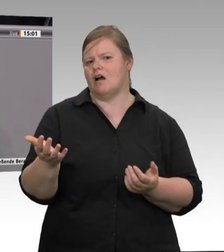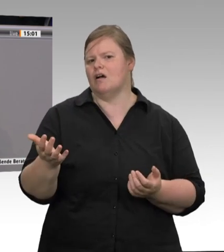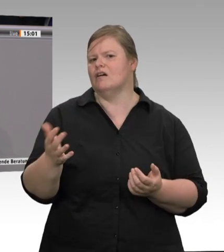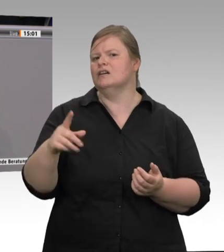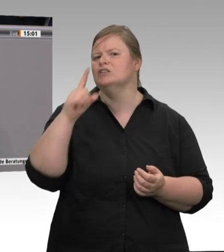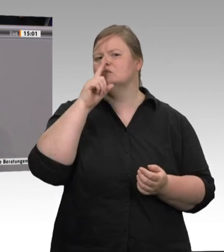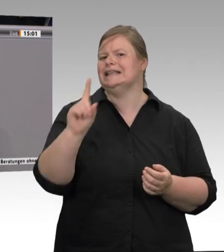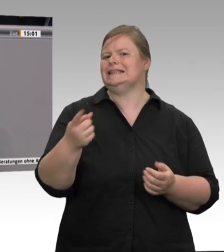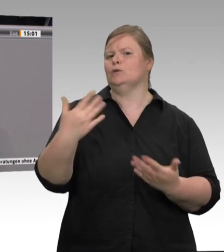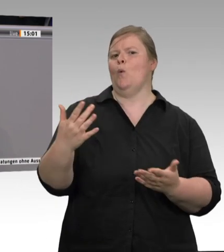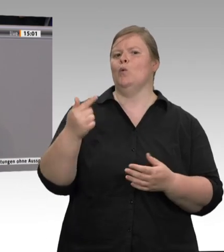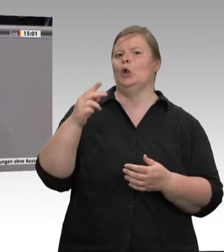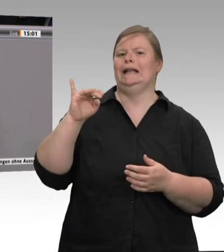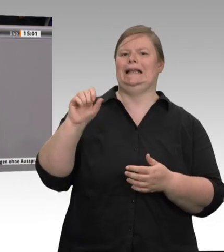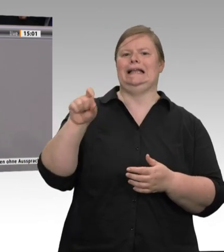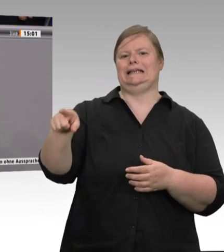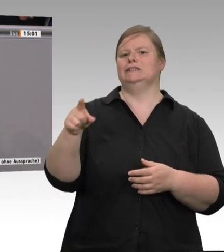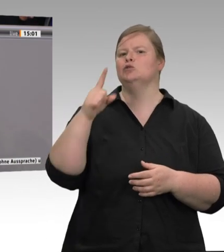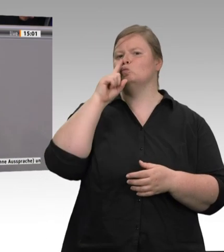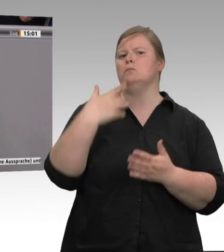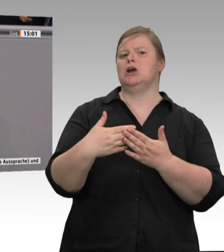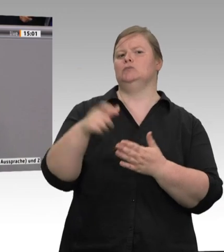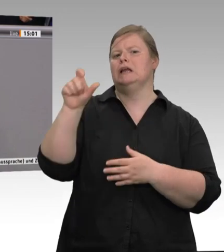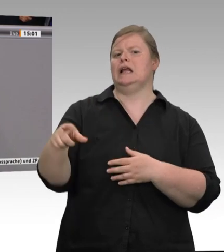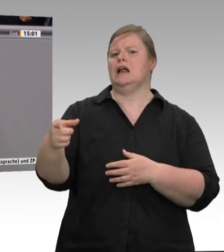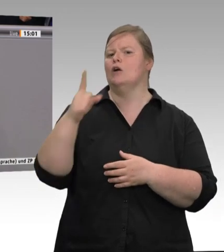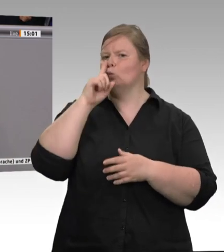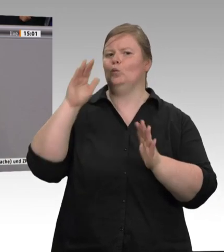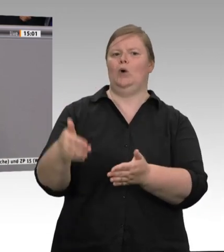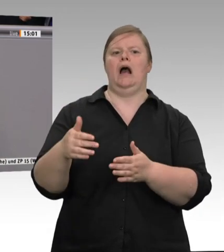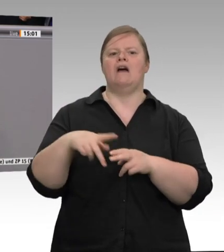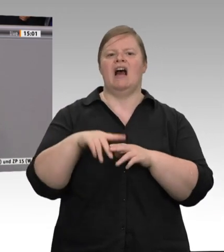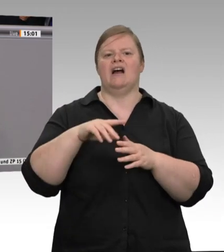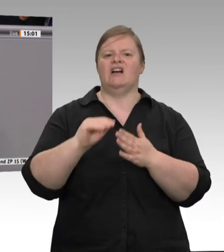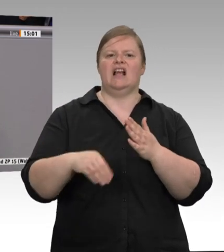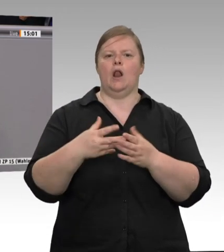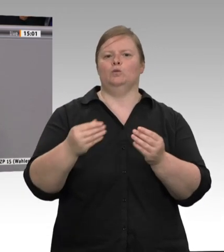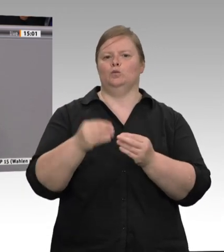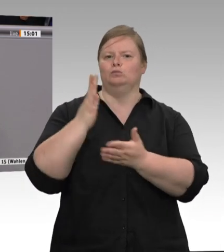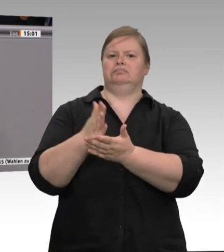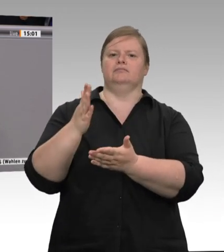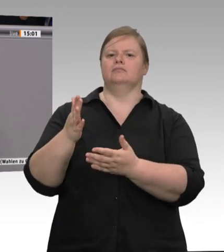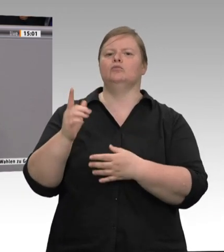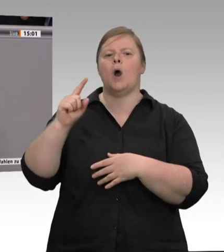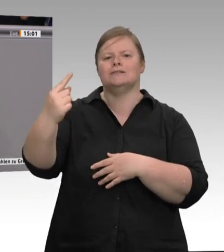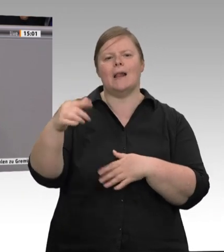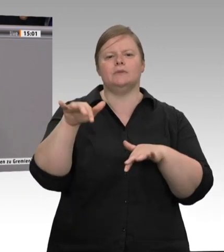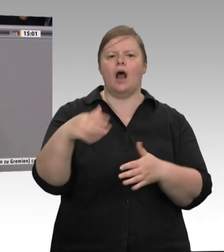Das ist ja das Problem. Unabhängig davon, ob jemand festangestellt, Werkvertragsarbeitnehmer,